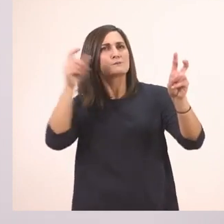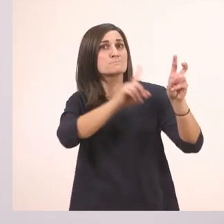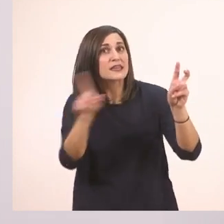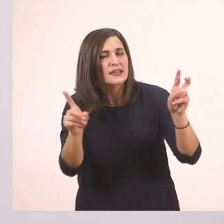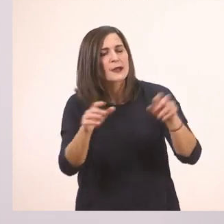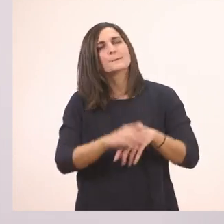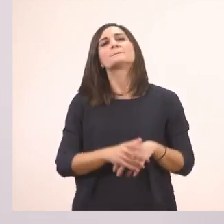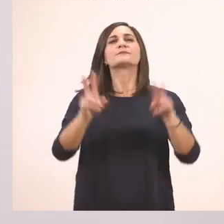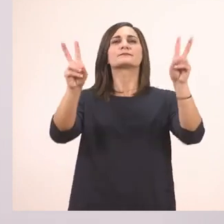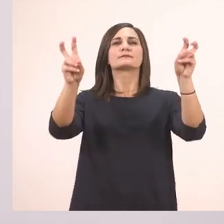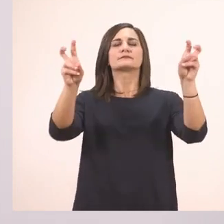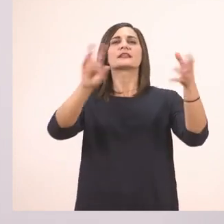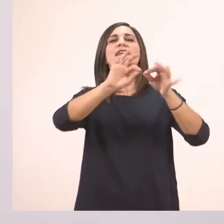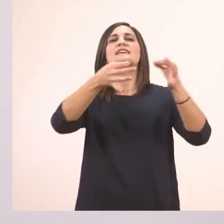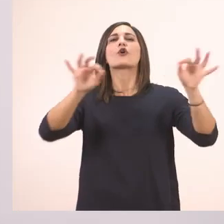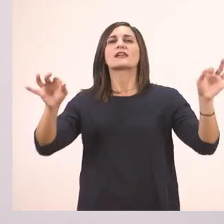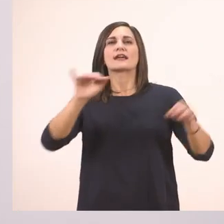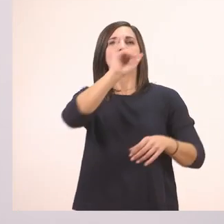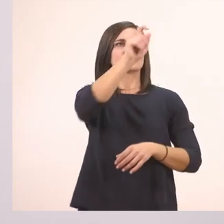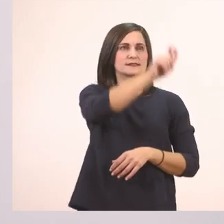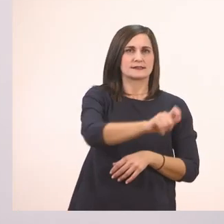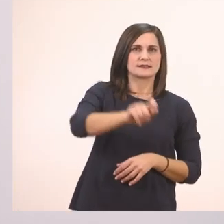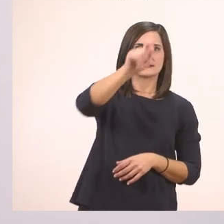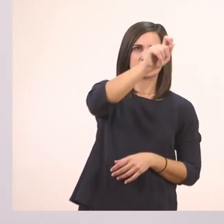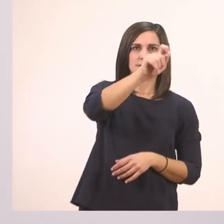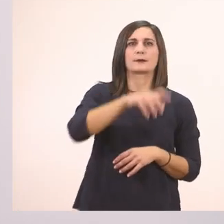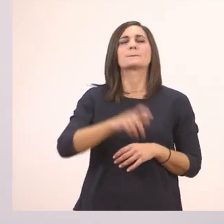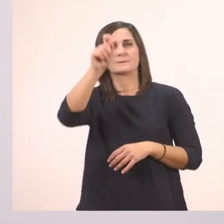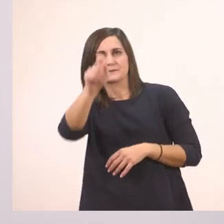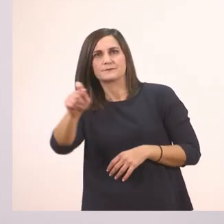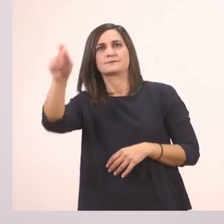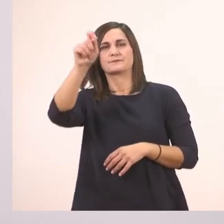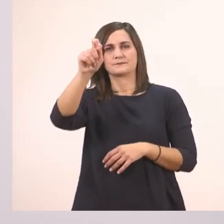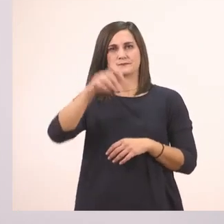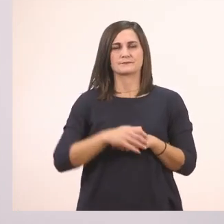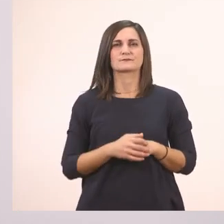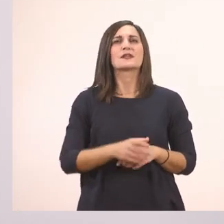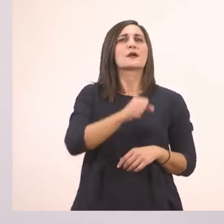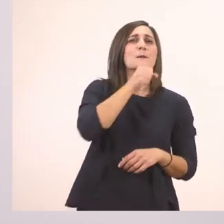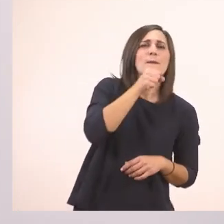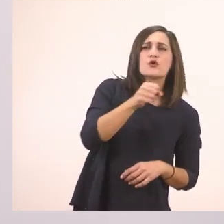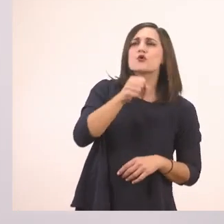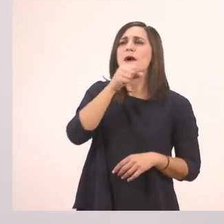Ιστορίες. Πρώτο Ι. Ιστορίες. Παππού, παππού!